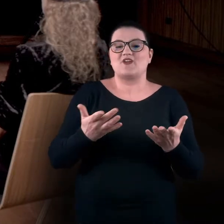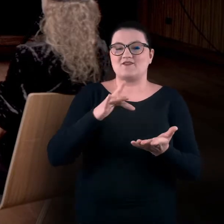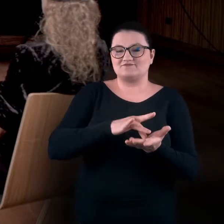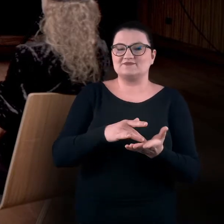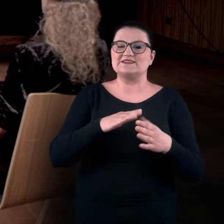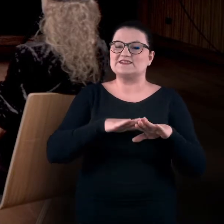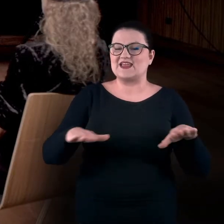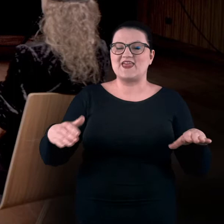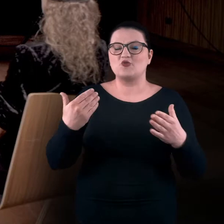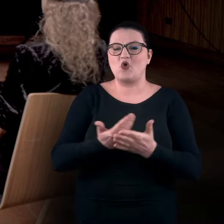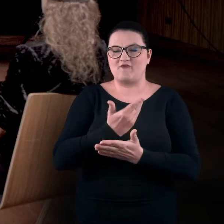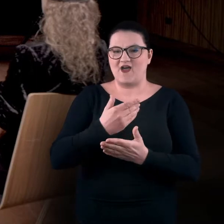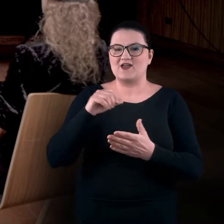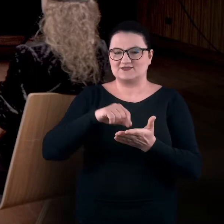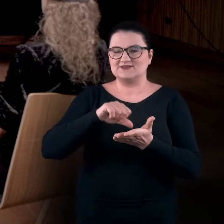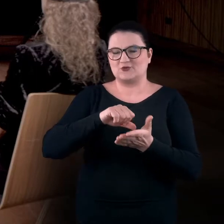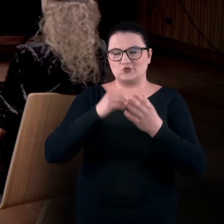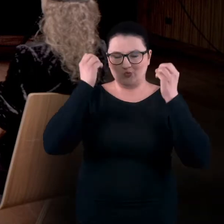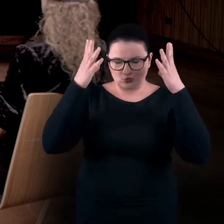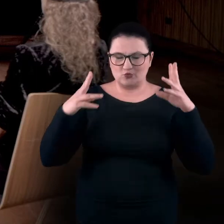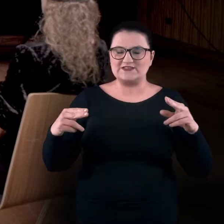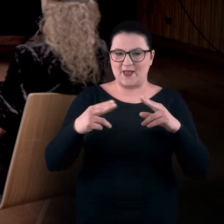Są z nami dwie uczestniczki, Ada i Aga,